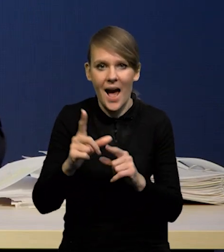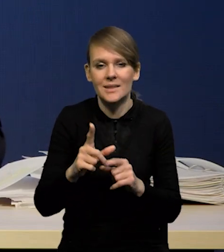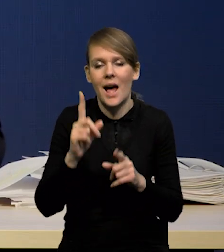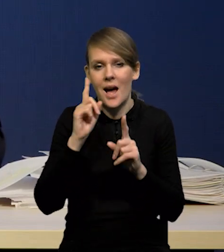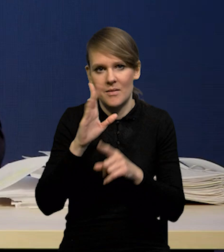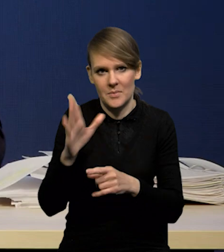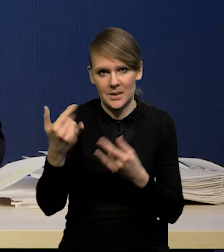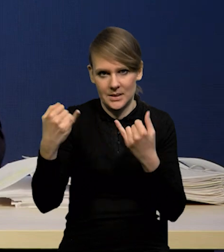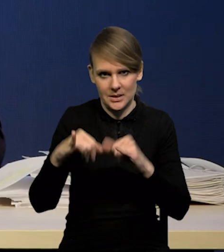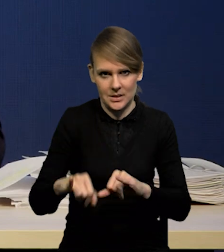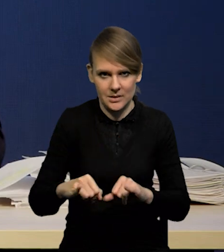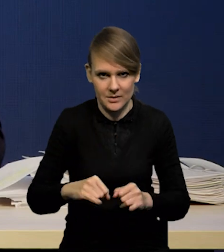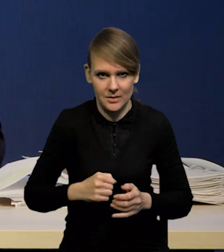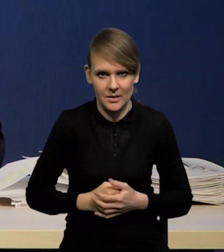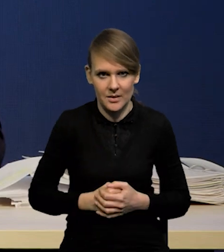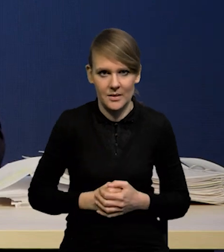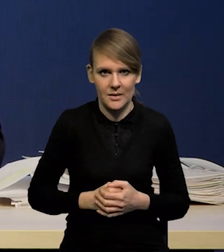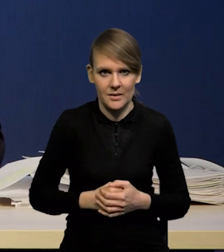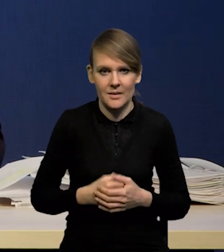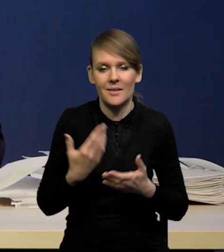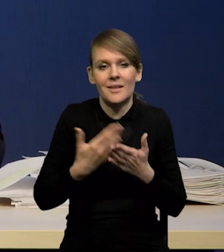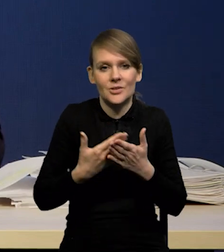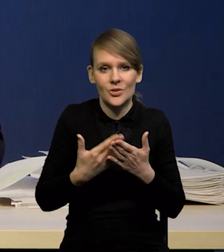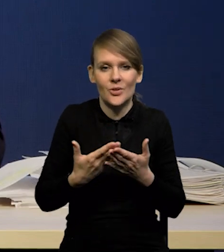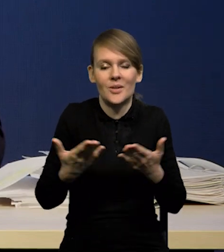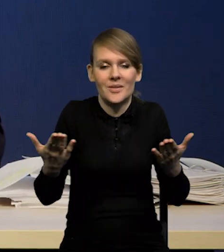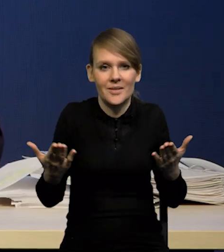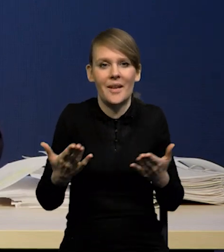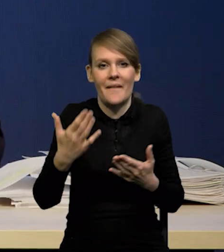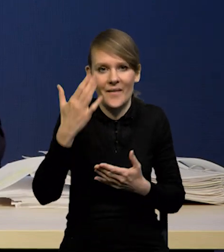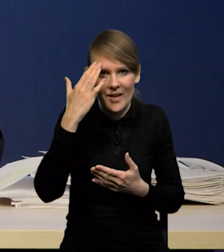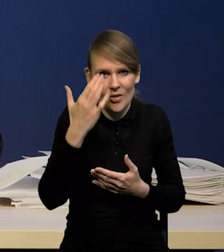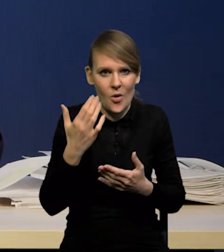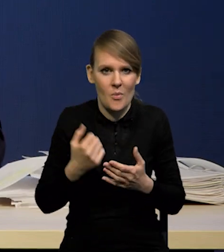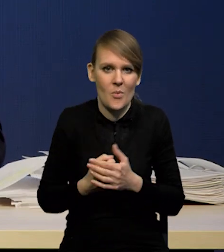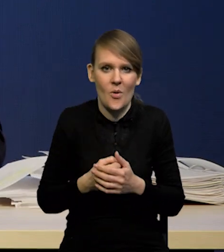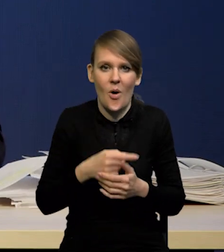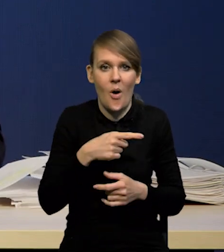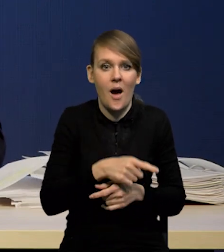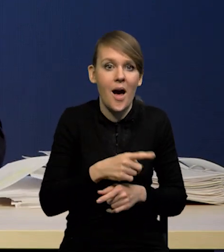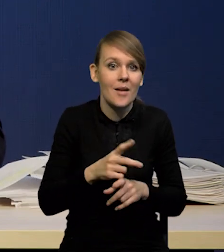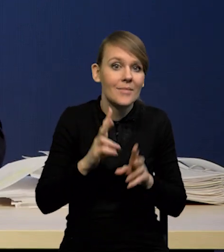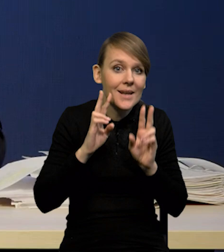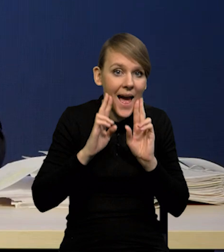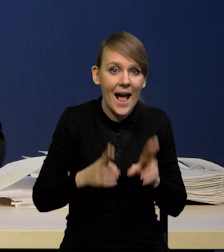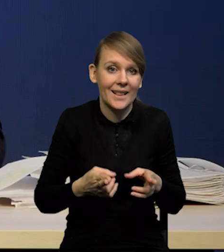niż będzie w przyszłości, dlatego, że wiadomo, że raczej to nie jest zbyt realistyczne założenie.